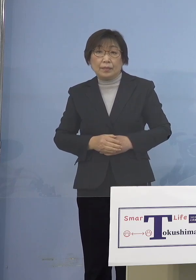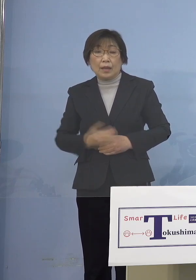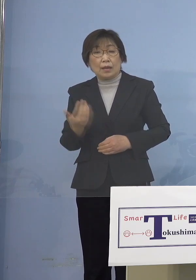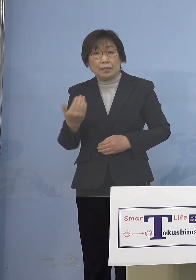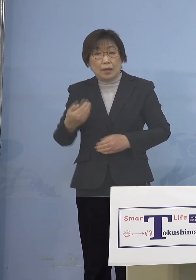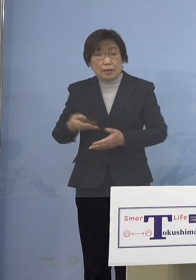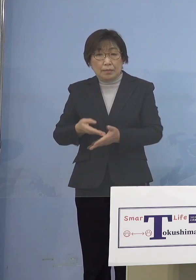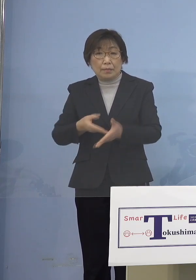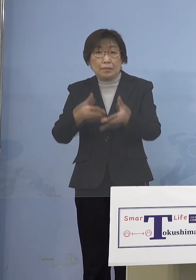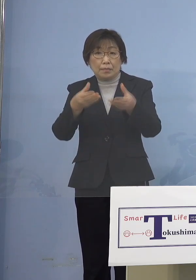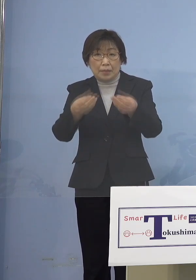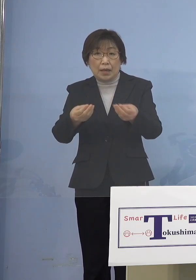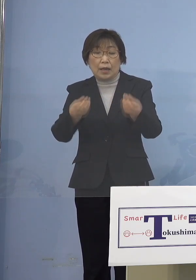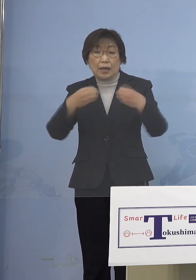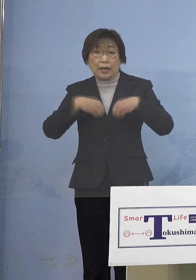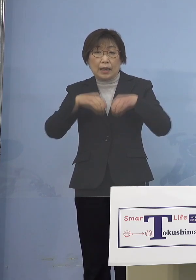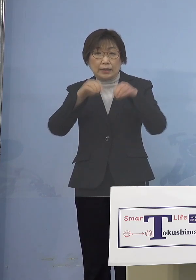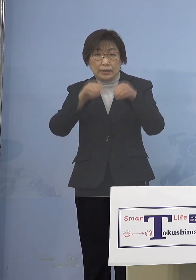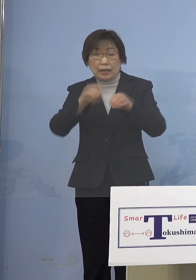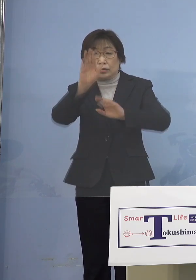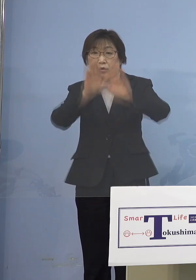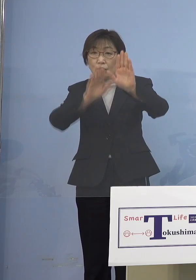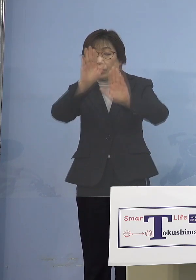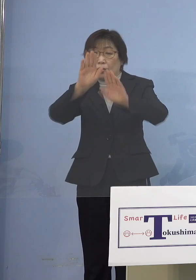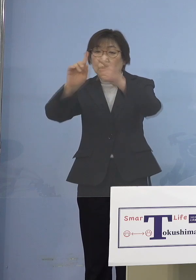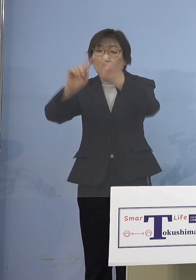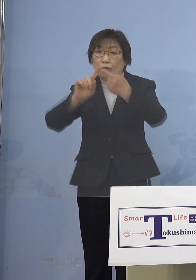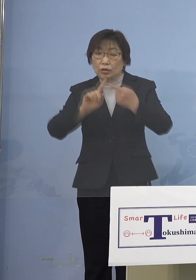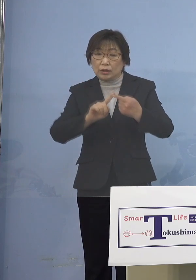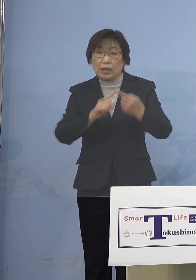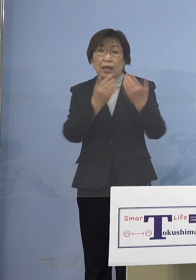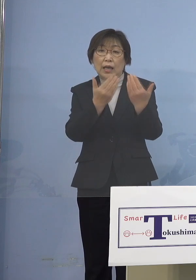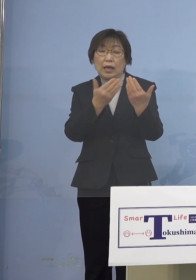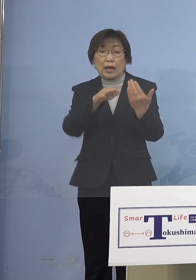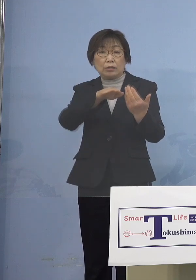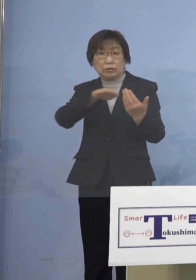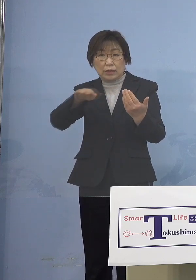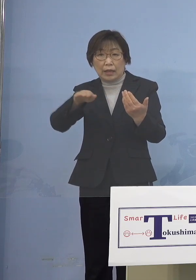感染状況に応じ 学年、学級閉鎖全体を止めてしまう